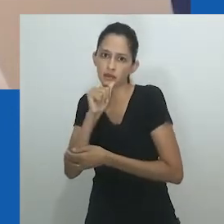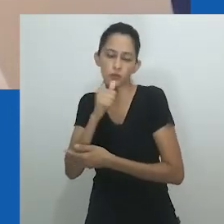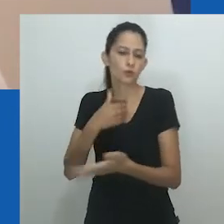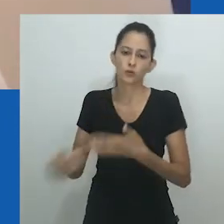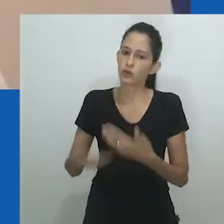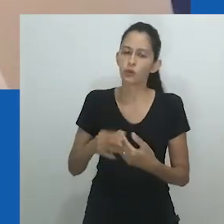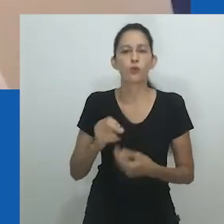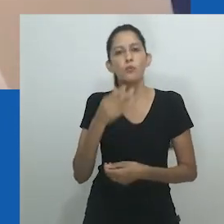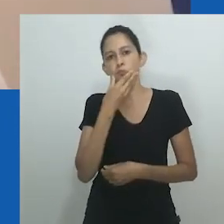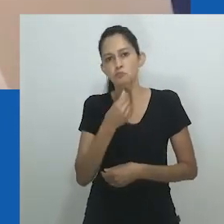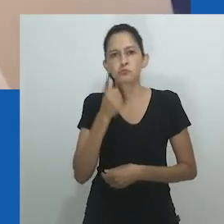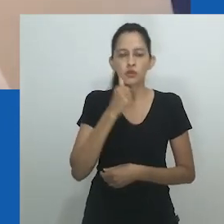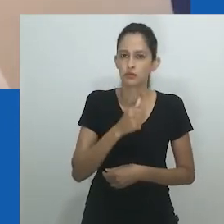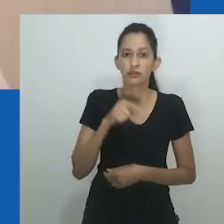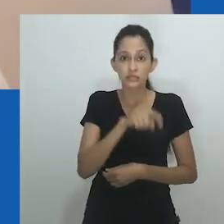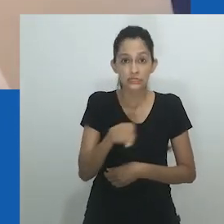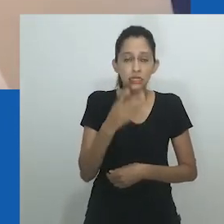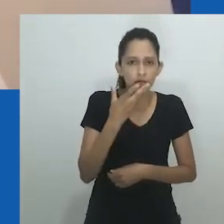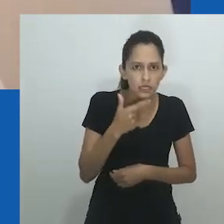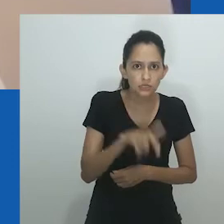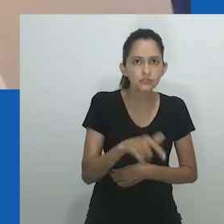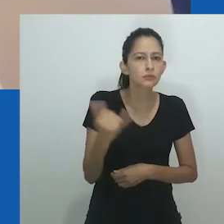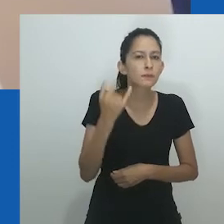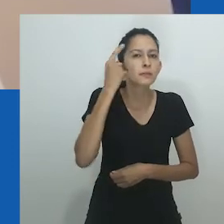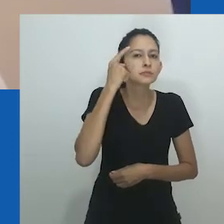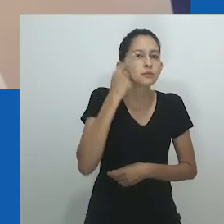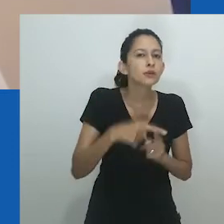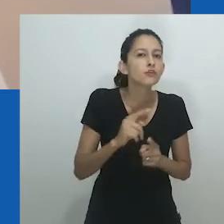pois tanto os bebês nascidos do sexo masculino como do feminino eram circuncisados depois de oito dias.